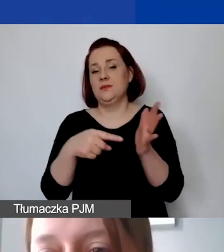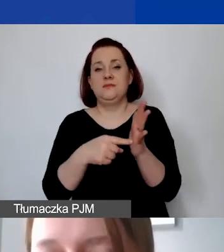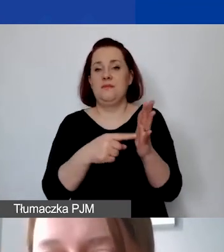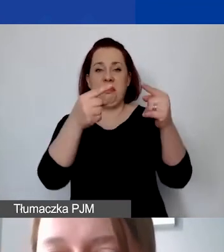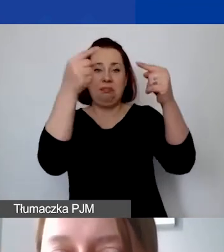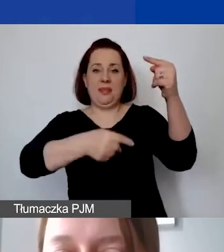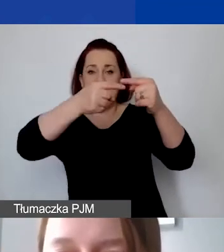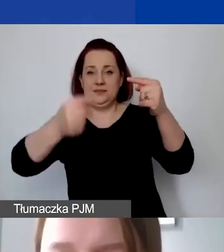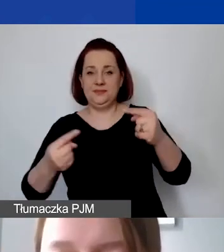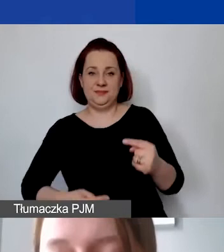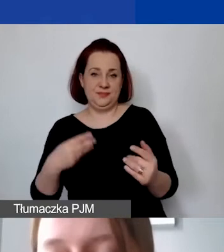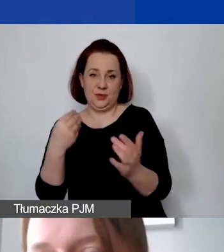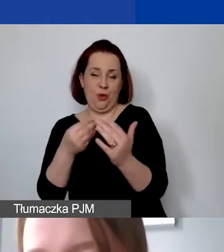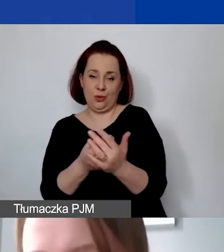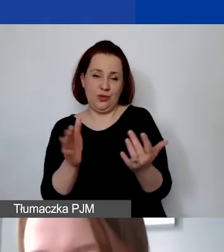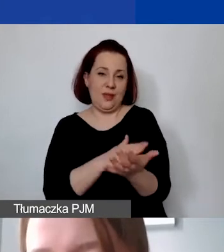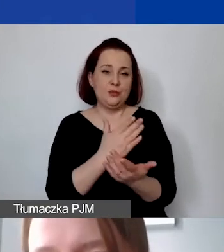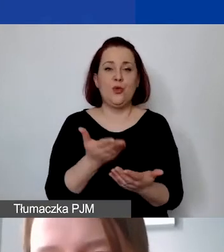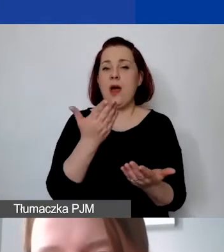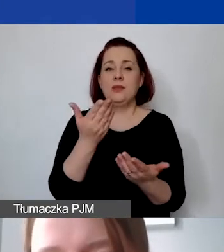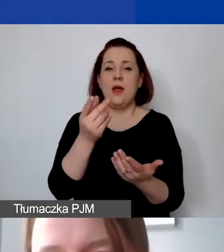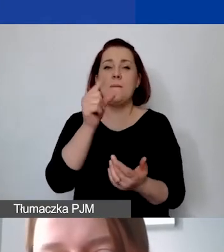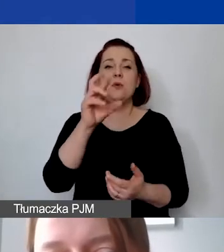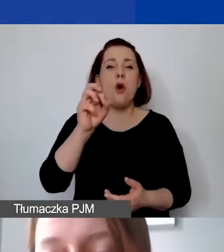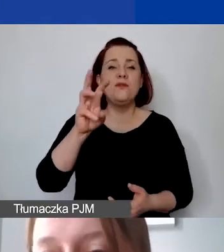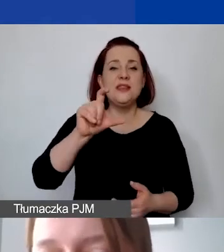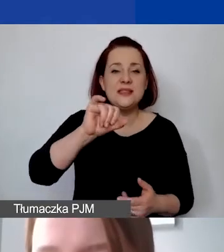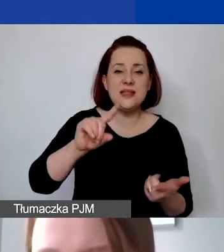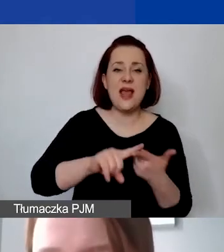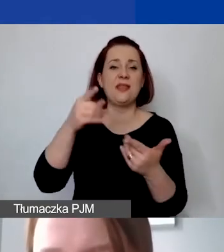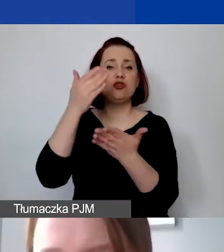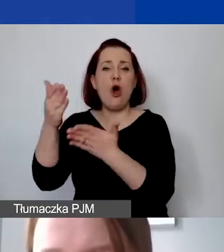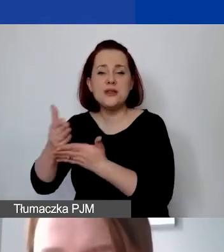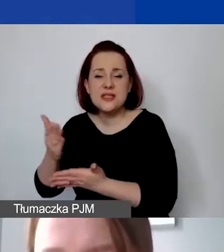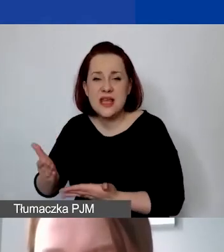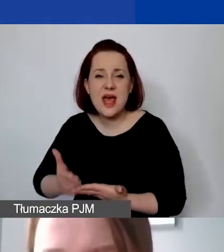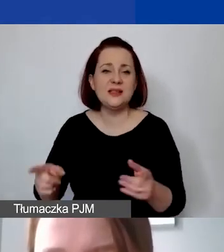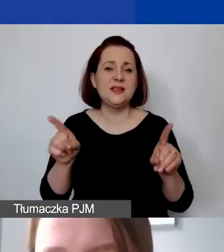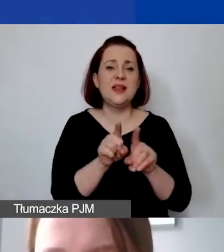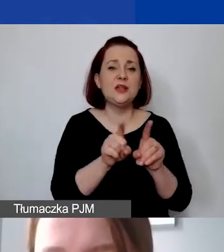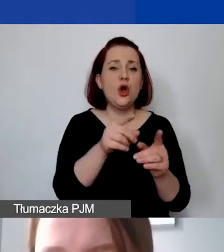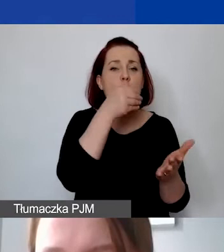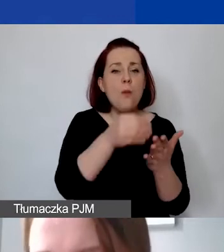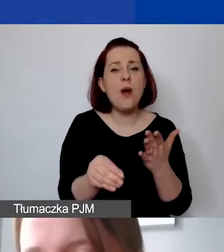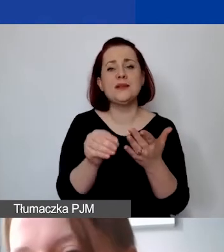a w szczególności są to prowizje, odsetki z tytułu spłaty kredytów, opłaty za transakcje finansowe czy inne koszty finansowe